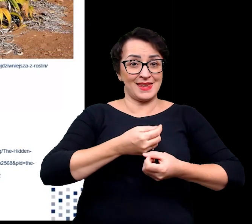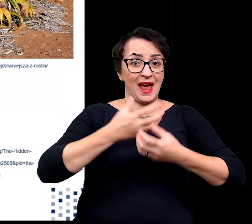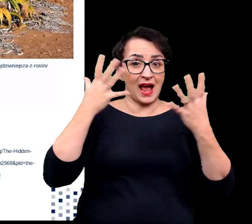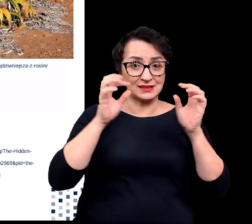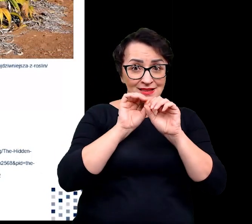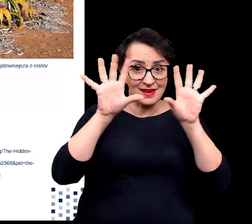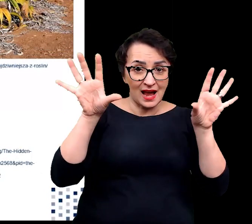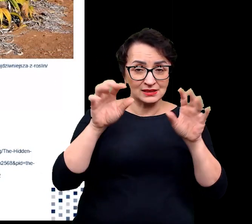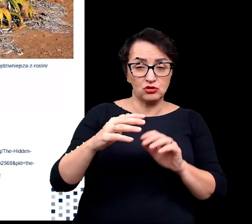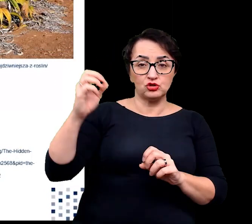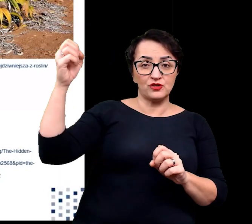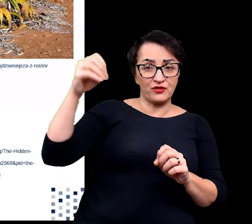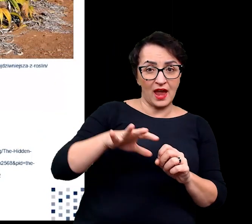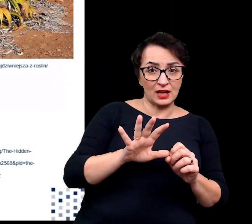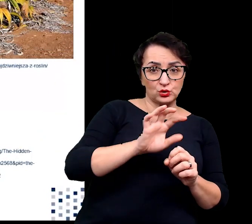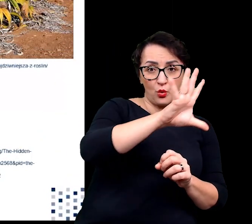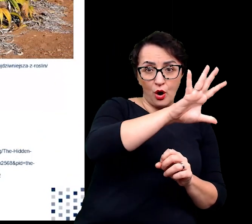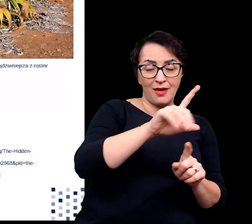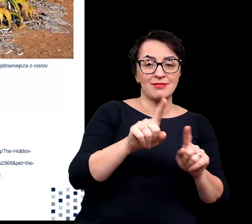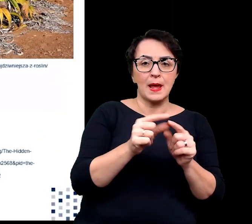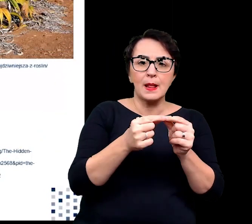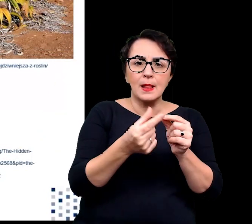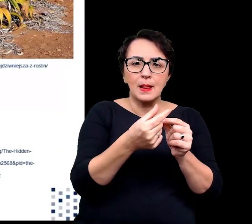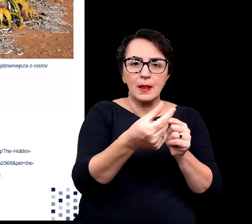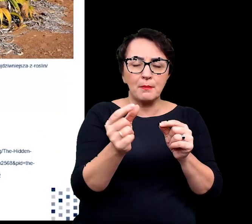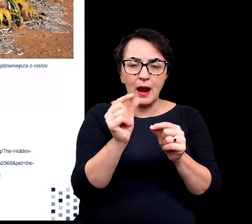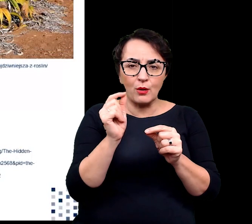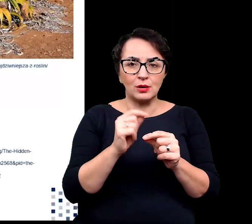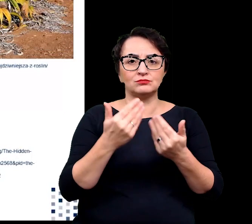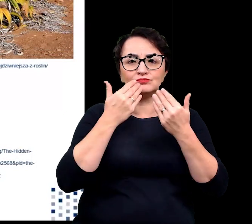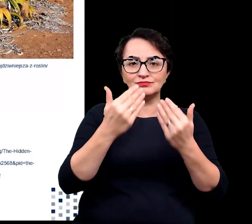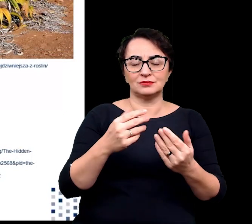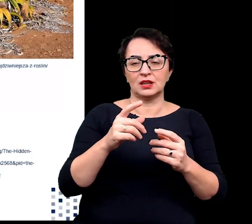i ich małe rozmiary również sprzyjają ograniczeniu transpiracji.